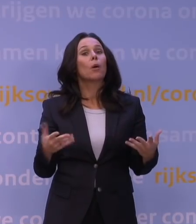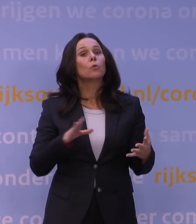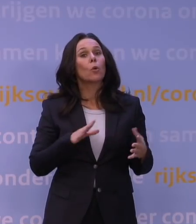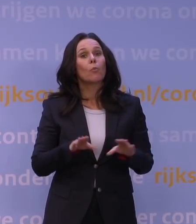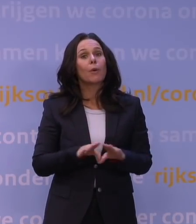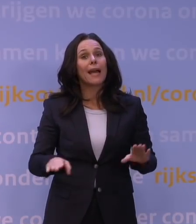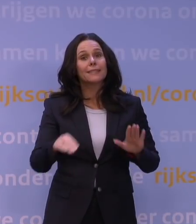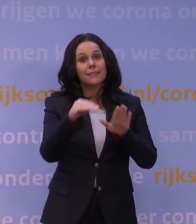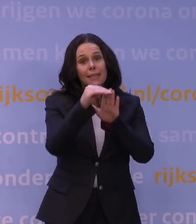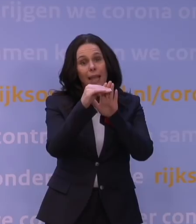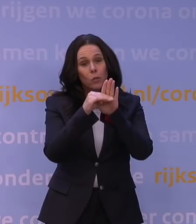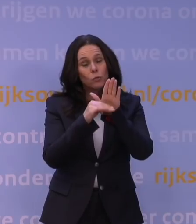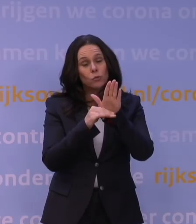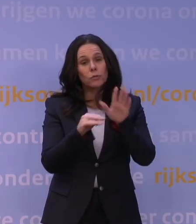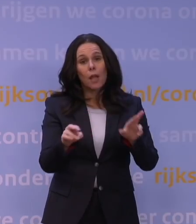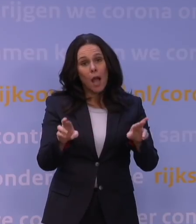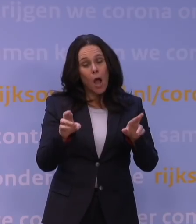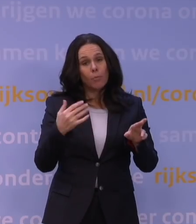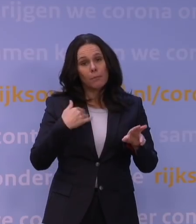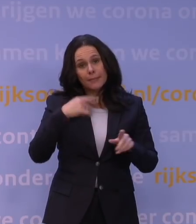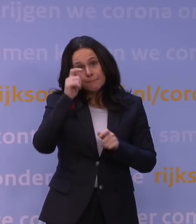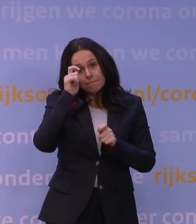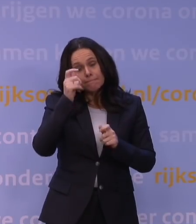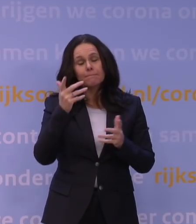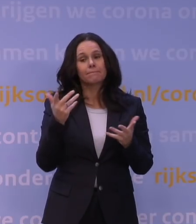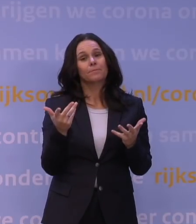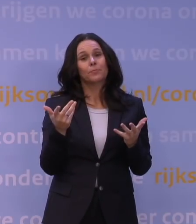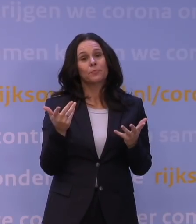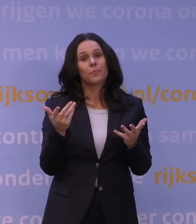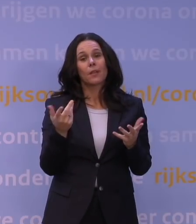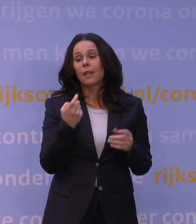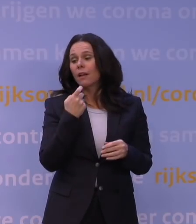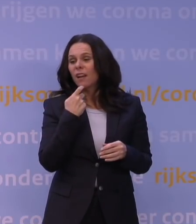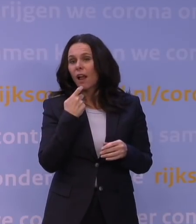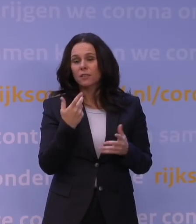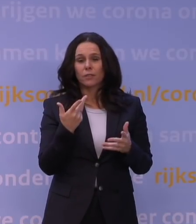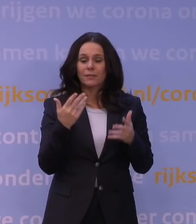waarvan je toch hoopt dat men die respecteert omdat die de klachten en de intensiteit van het contact weer omlaagbrengen,